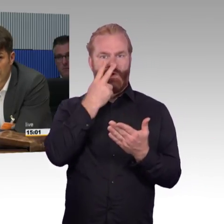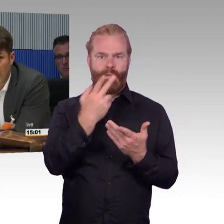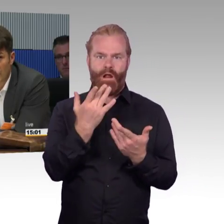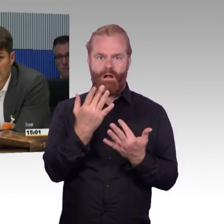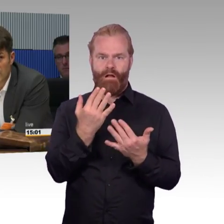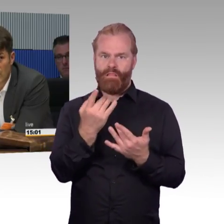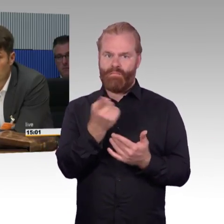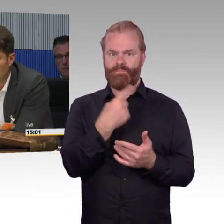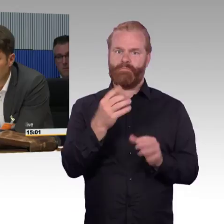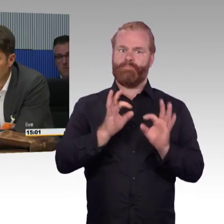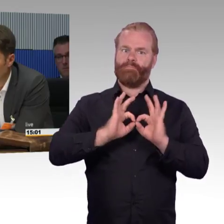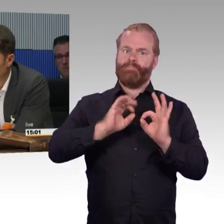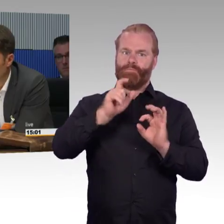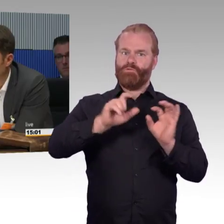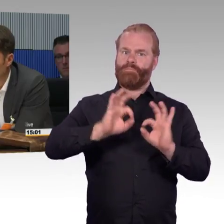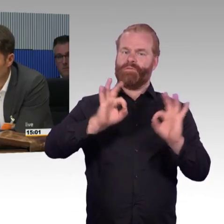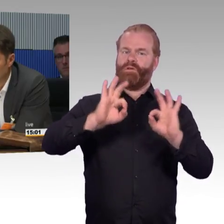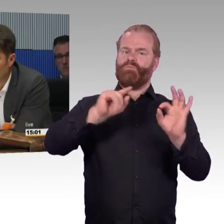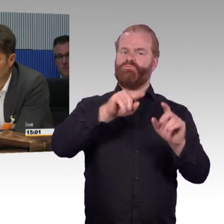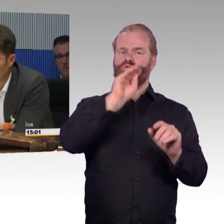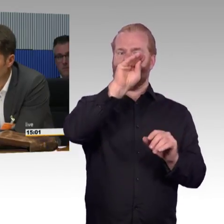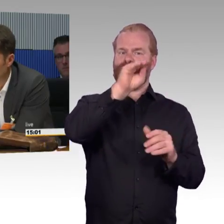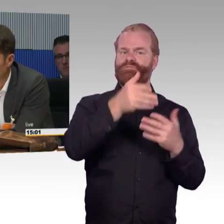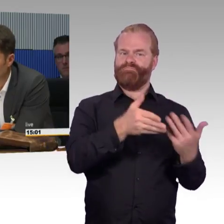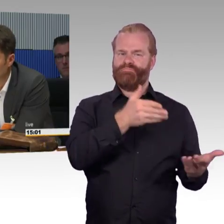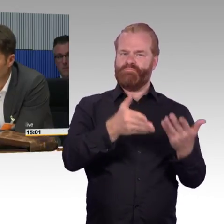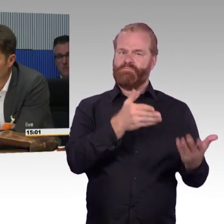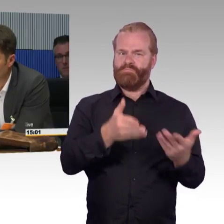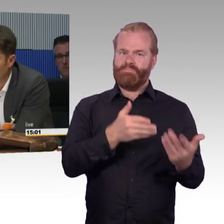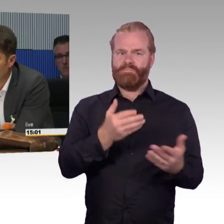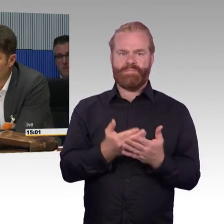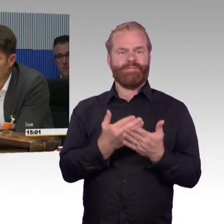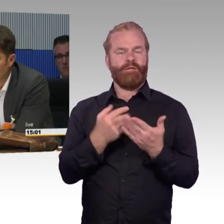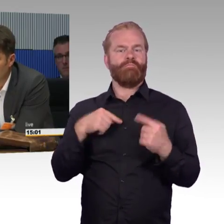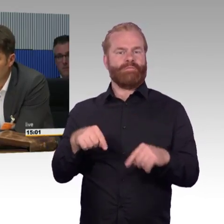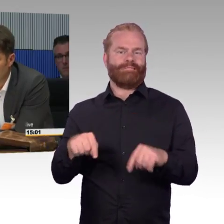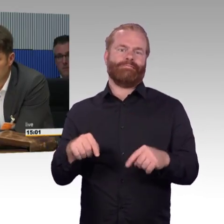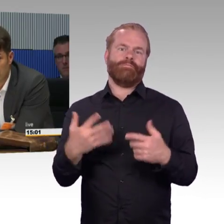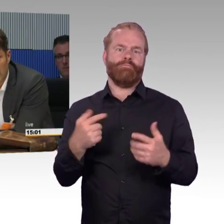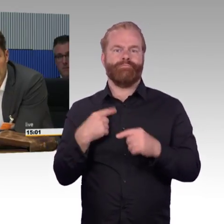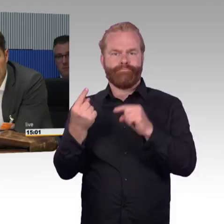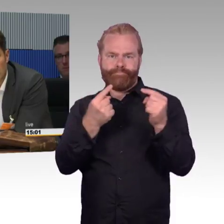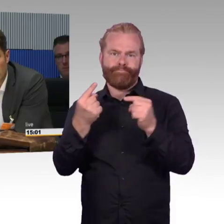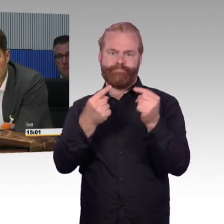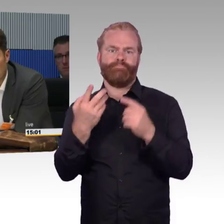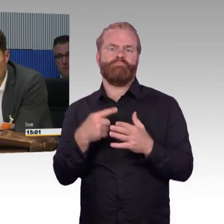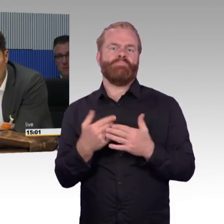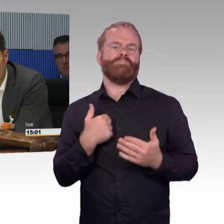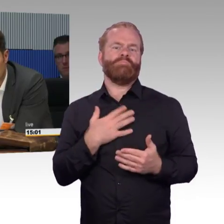ich fahre individuell mobil mit einem selbstfahrenden Elektroauto in drei bis fünf Jahren. Dann stellen wir fest, dass wir hier 35 Jahre brauchen,